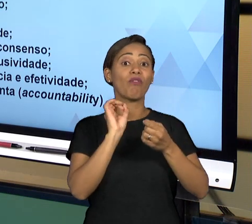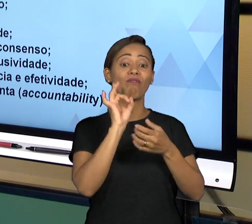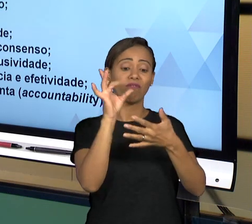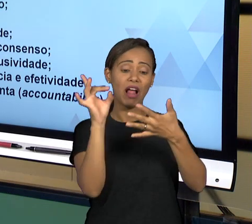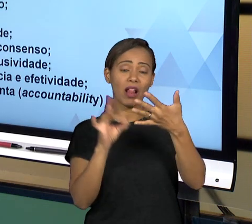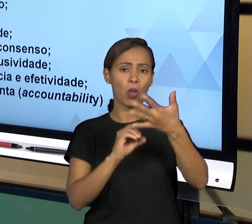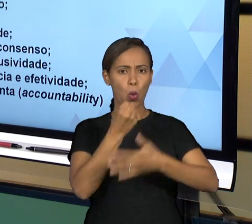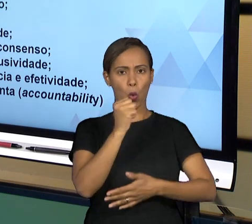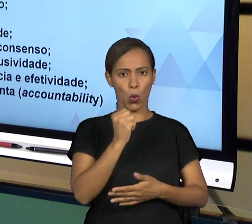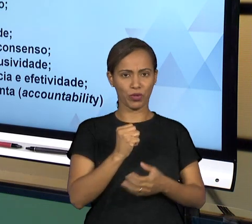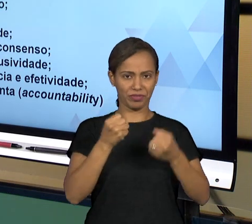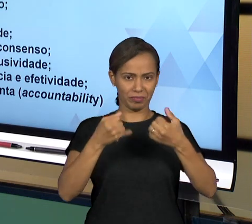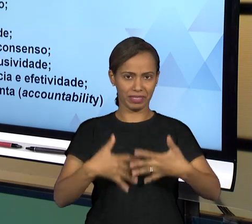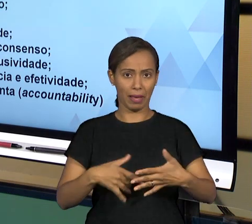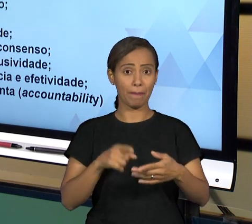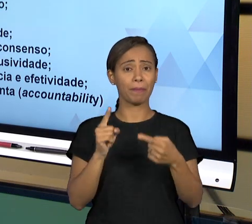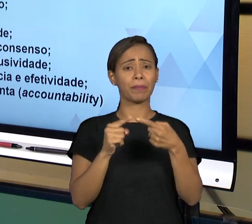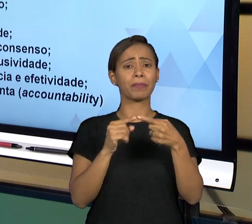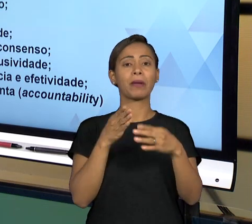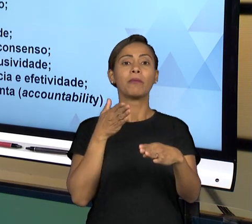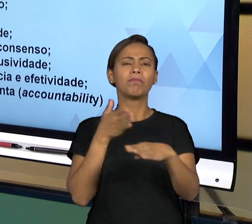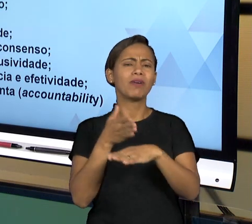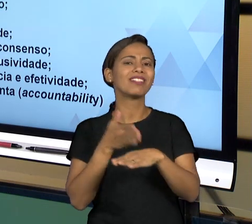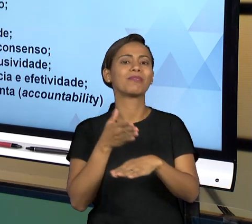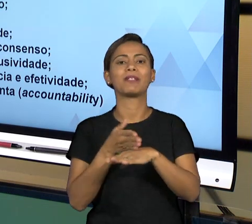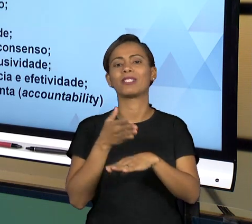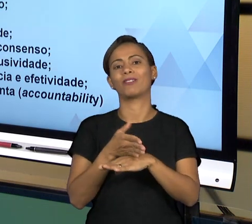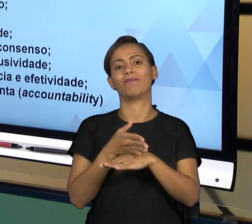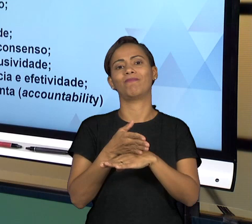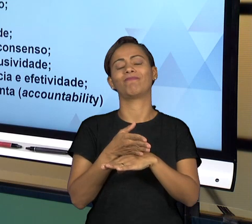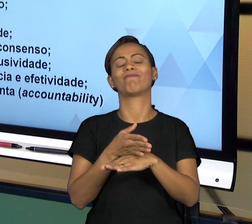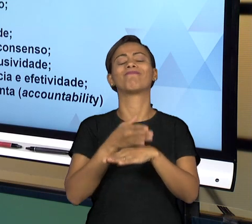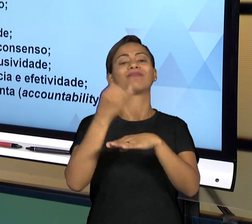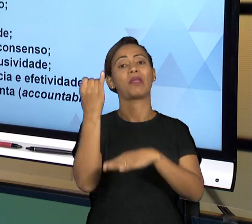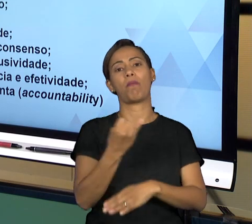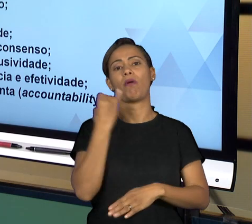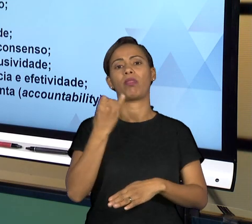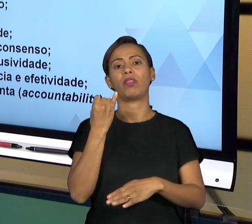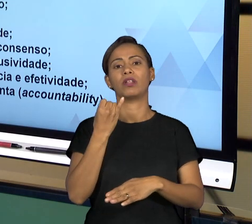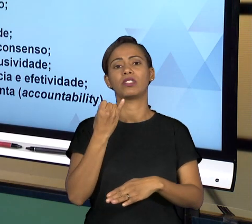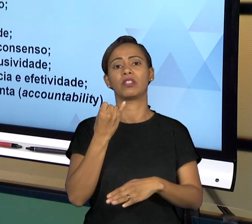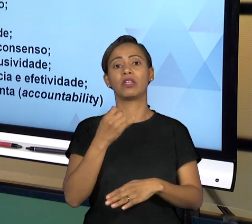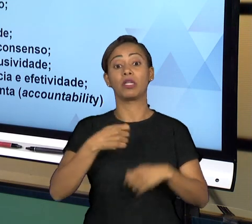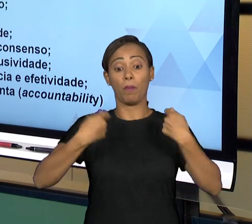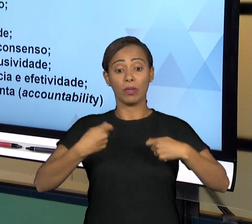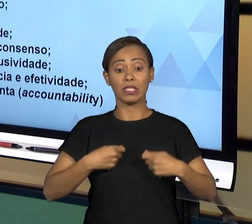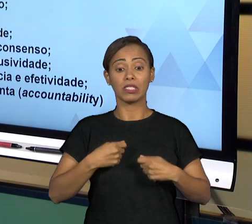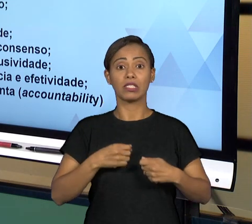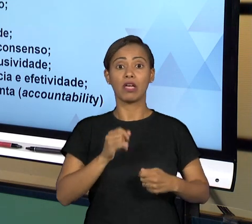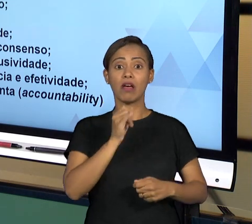GOVERNANÇA LEVA EM CONSIDERAÇÃO A PARTICIPAÇÃO, TANTO DOS ADMINISTRADOS, QUANTO DAS INSTÂNCIAS INFERIORES DE ADMINISTRAÇÃO, ENTÃO POR DIVERSAS